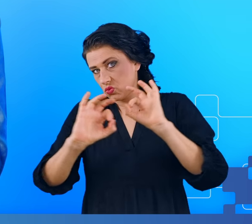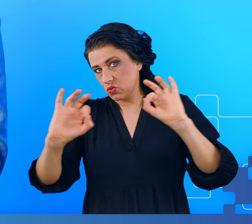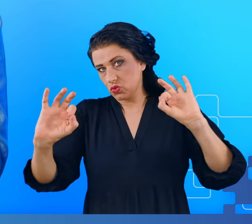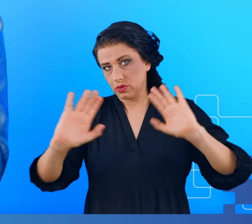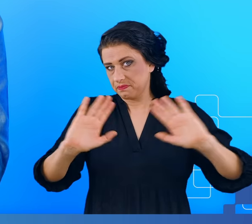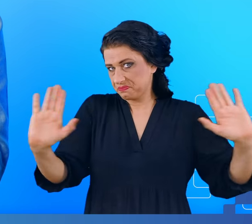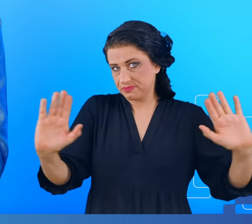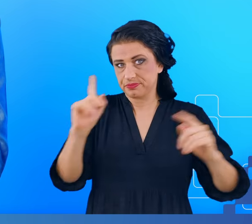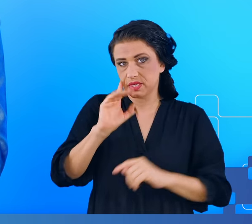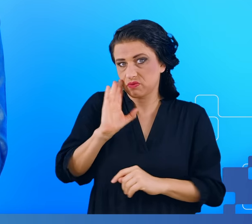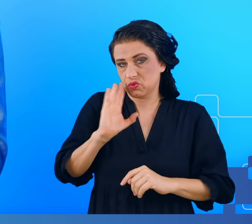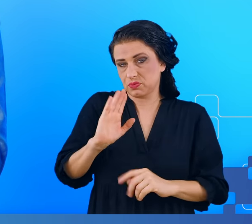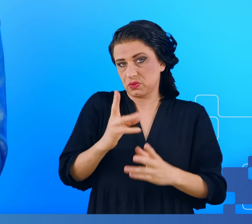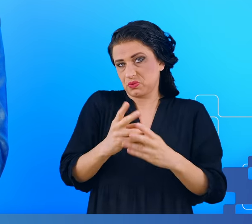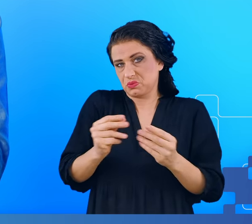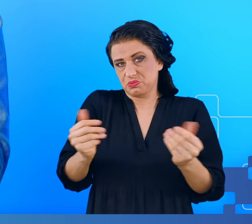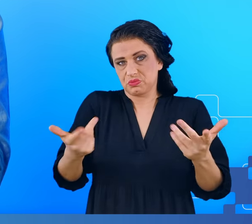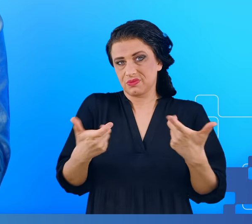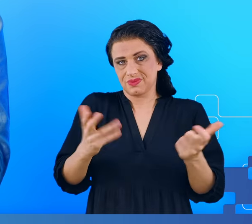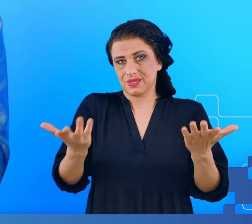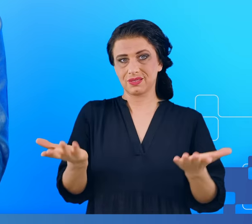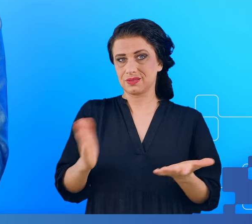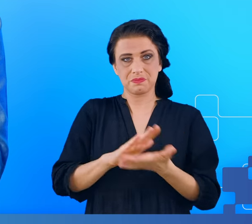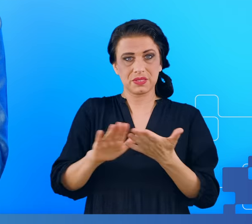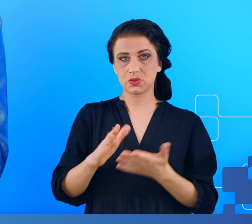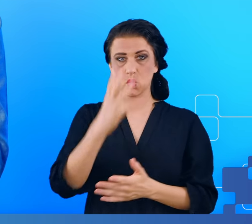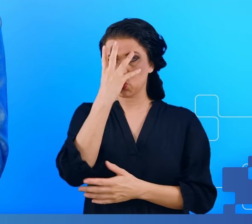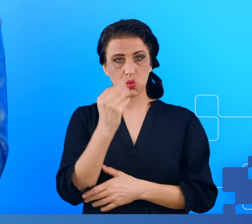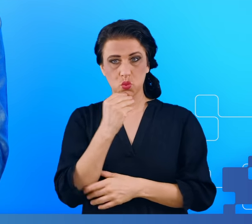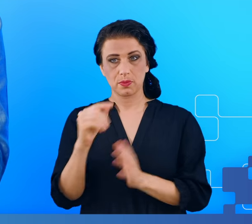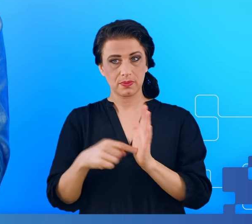to prawdopodobnie było to całkowicie bezobjawowe i nigdy nie odnotowane.